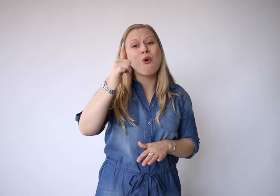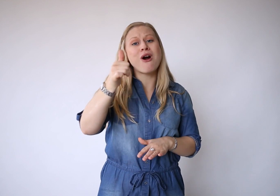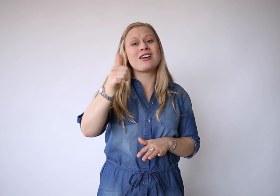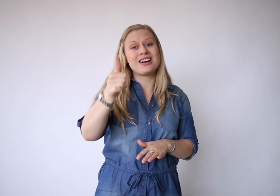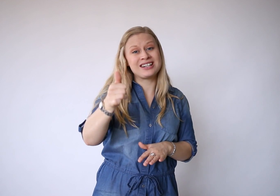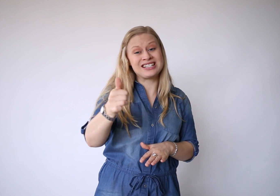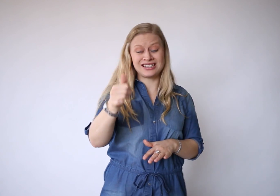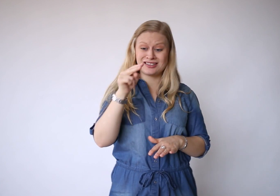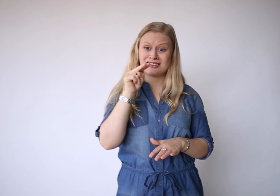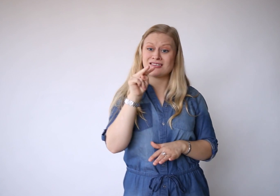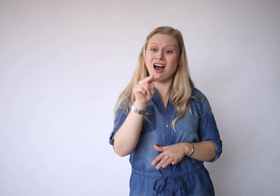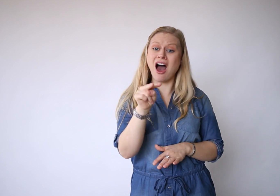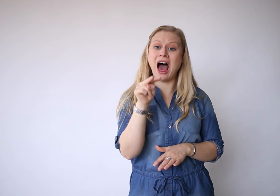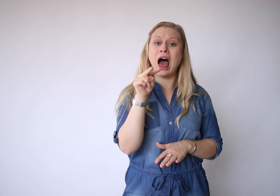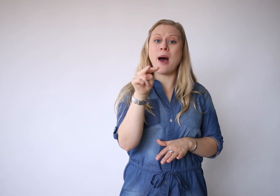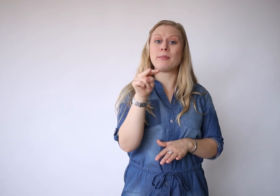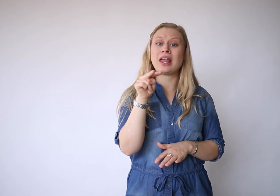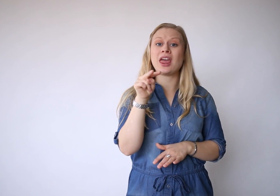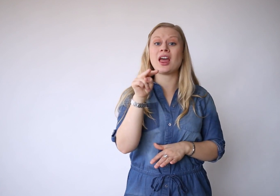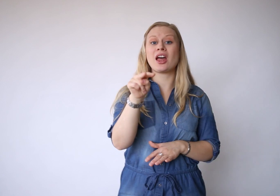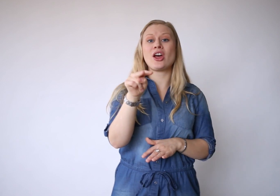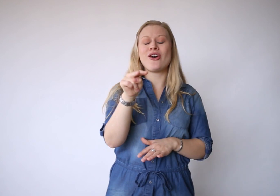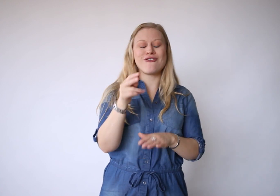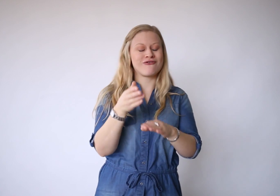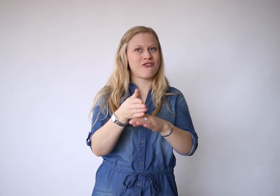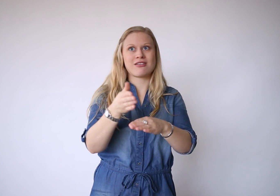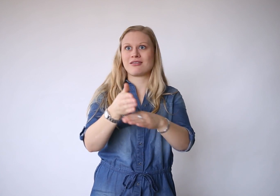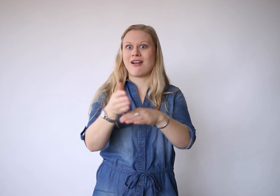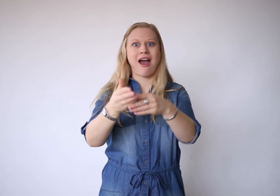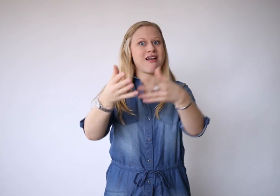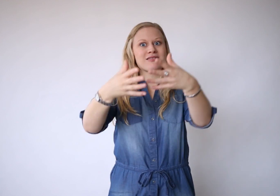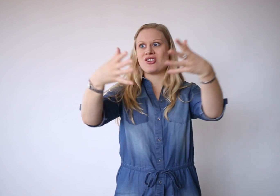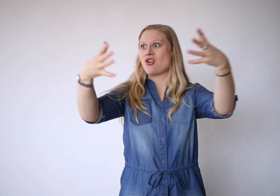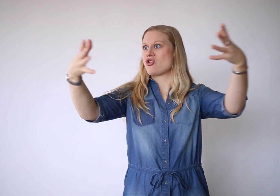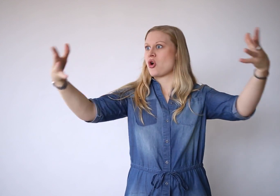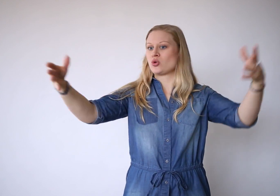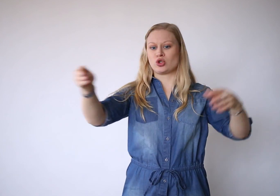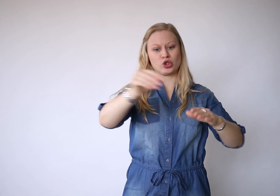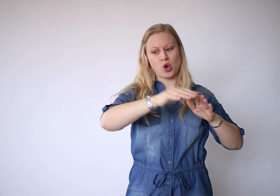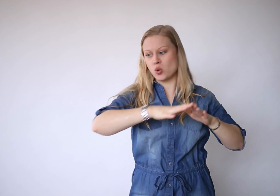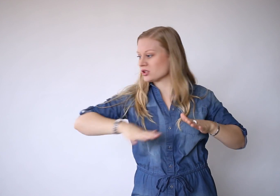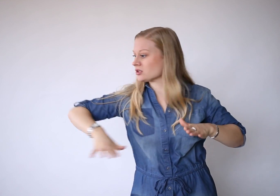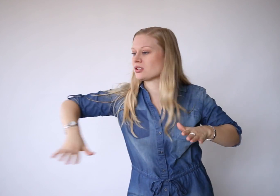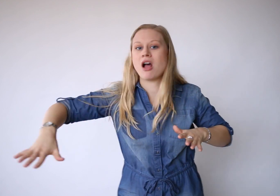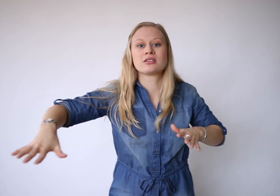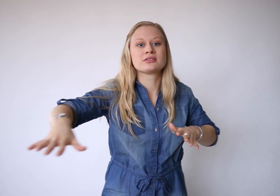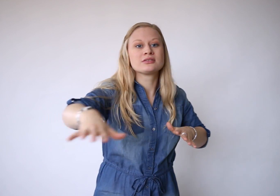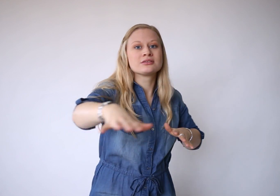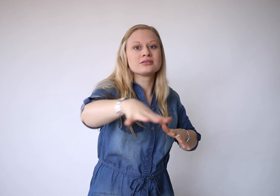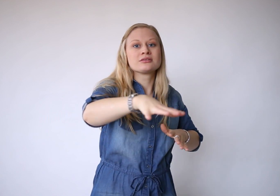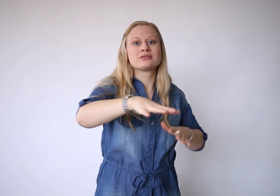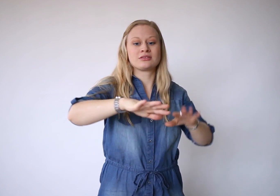Morgen is de aanblik van een eindeloos groot strand.